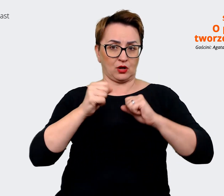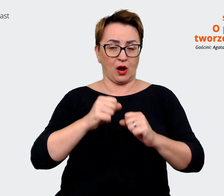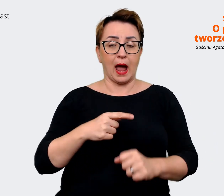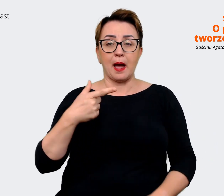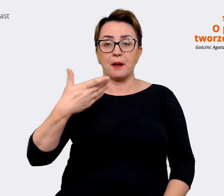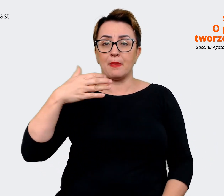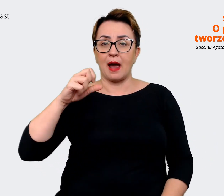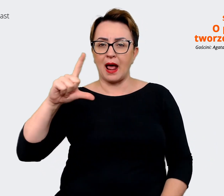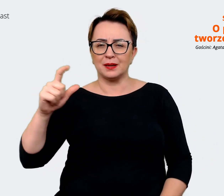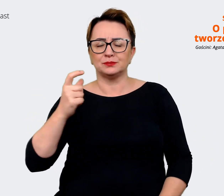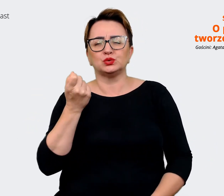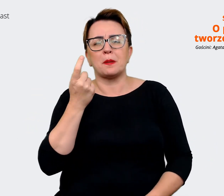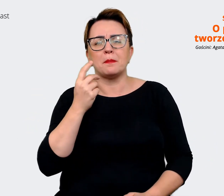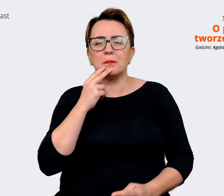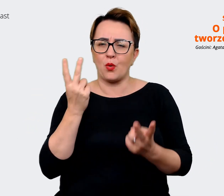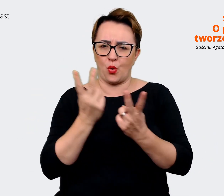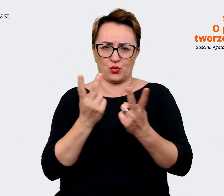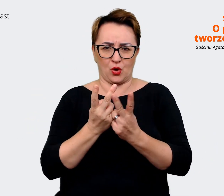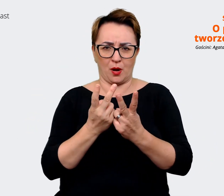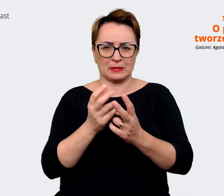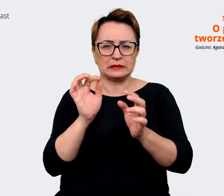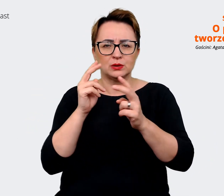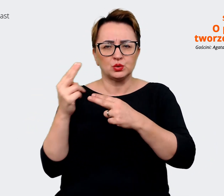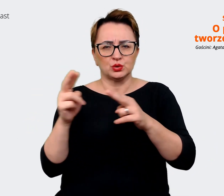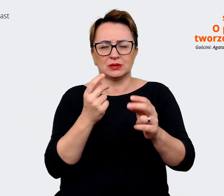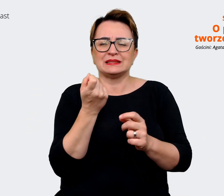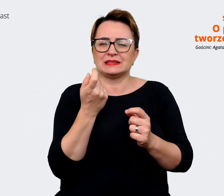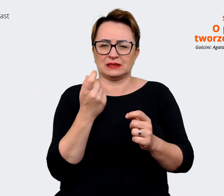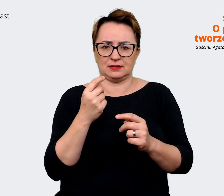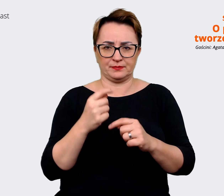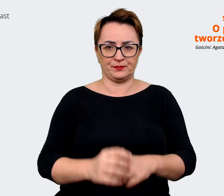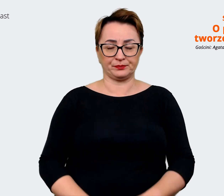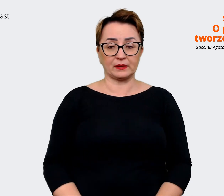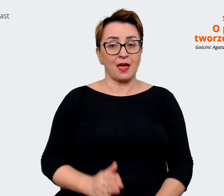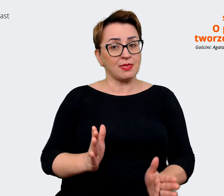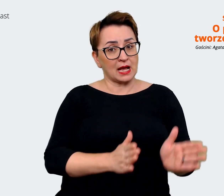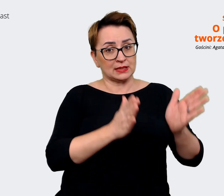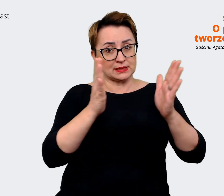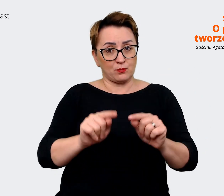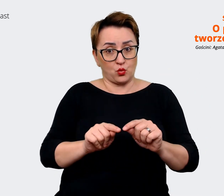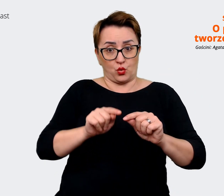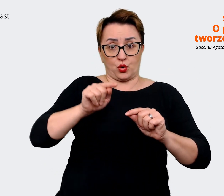delikatnie się różnią. I kolejnym naszym krokiem jest to, że zrobimy sobie taki checkpoint gdzieś